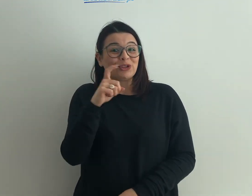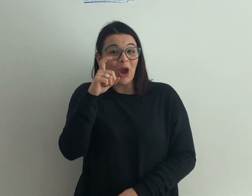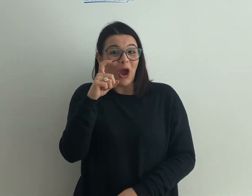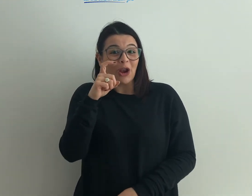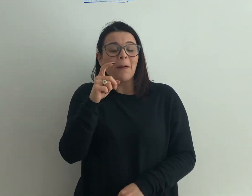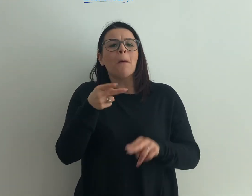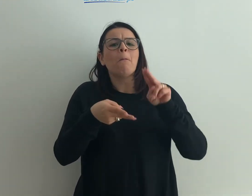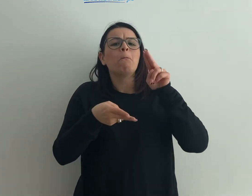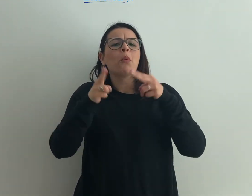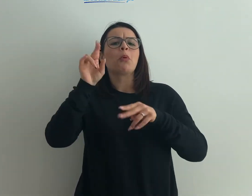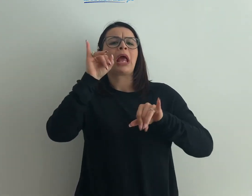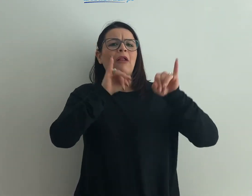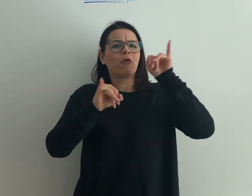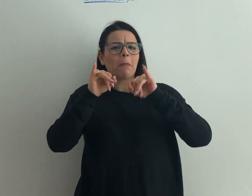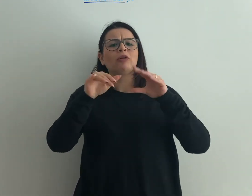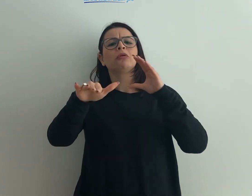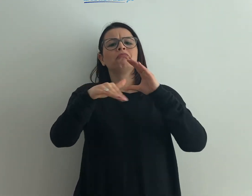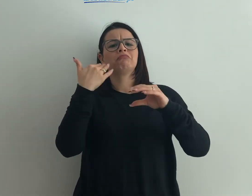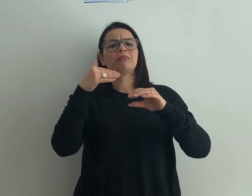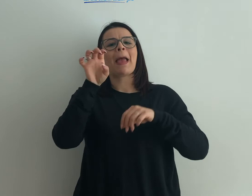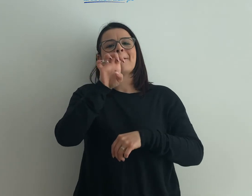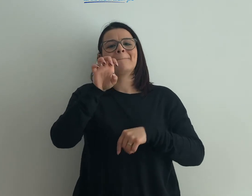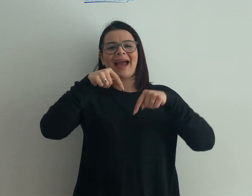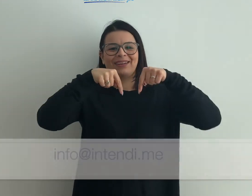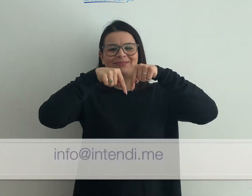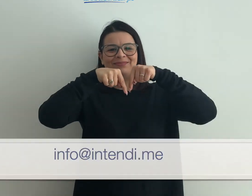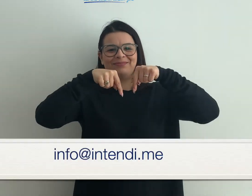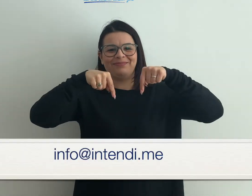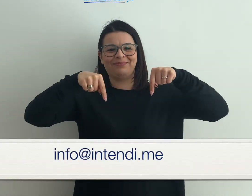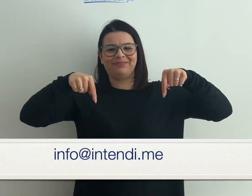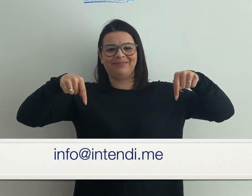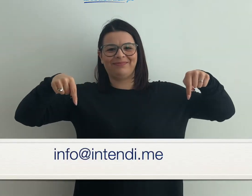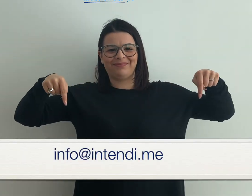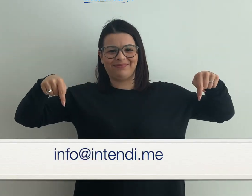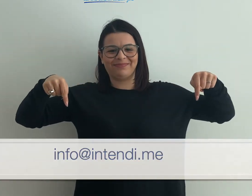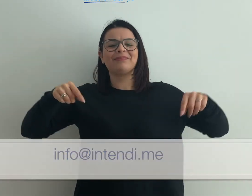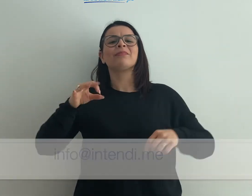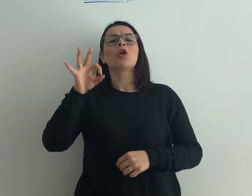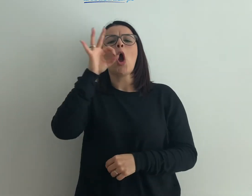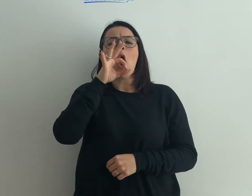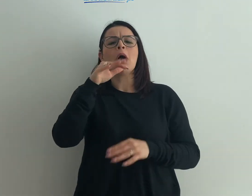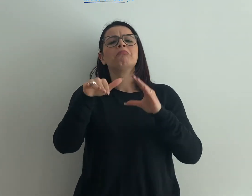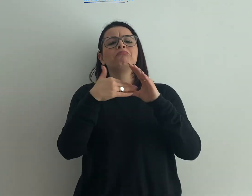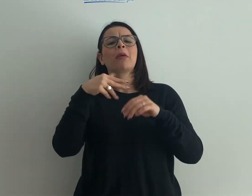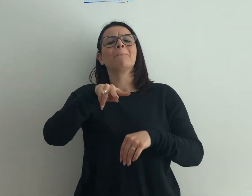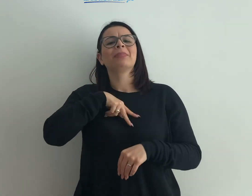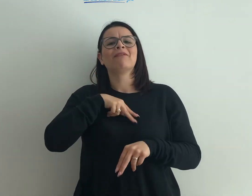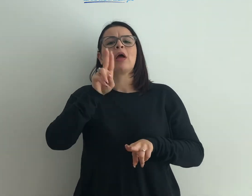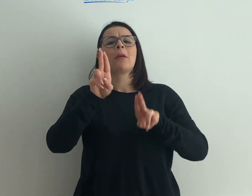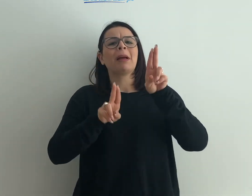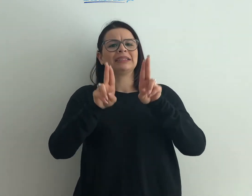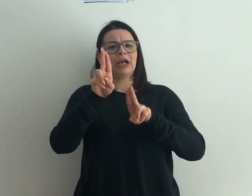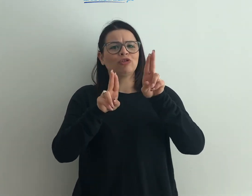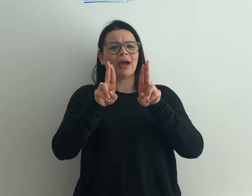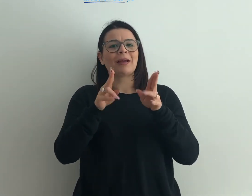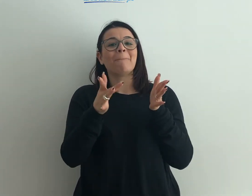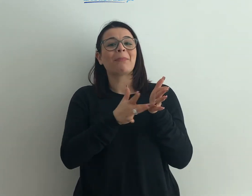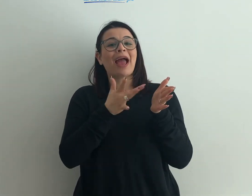Qualche informazione ulteriore? Mandaci una mail, l'indirizzo lo trovi in sotto impressione [info@intendi.me] oppure un messaggio privato su Messenger nella nostra pagina